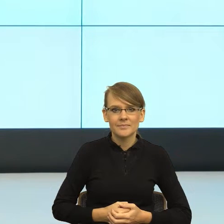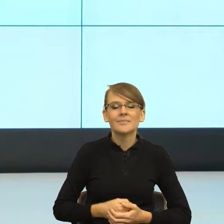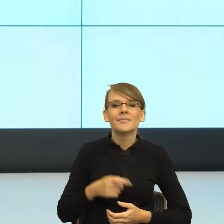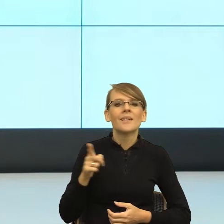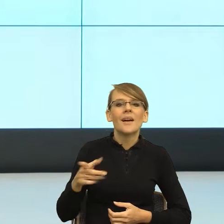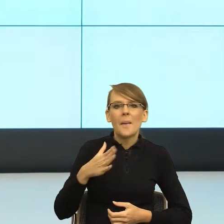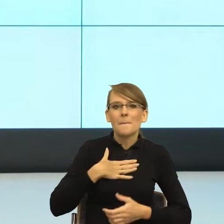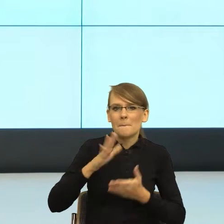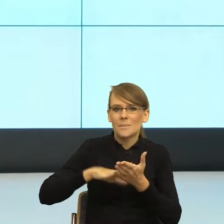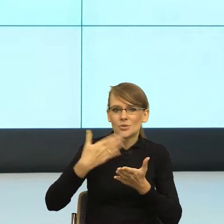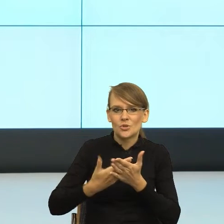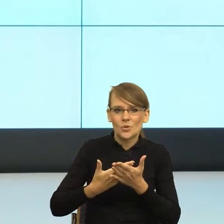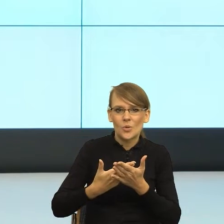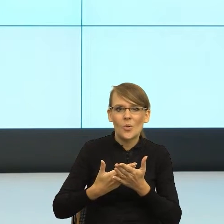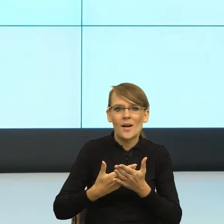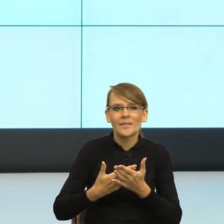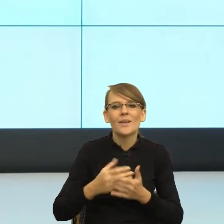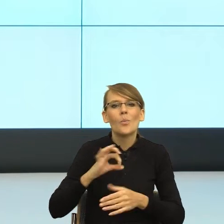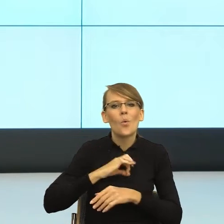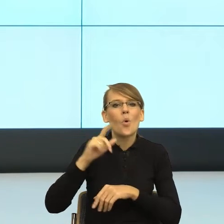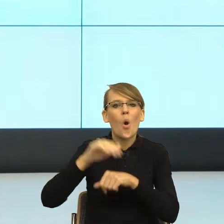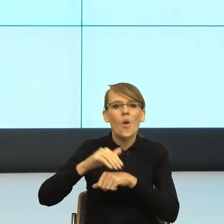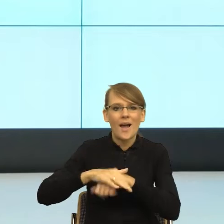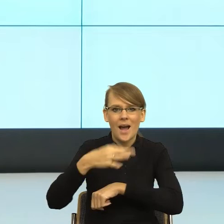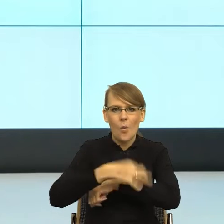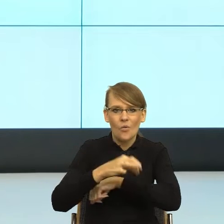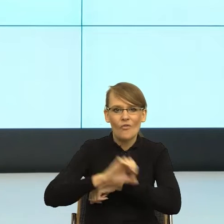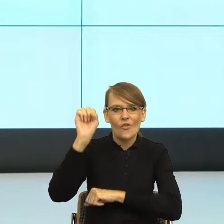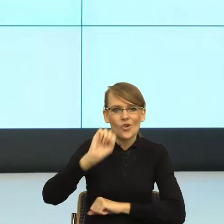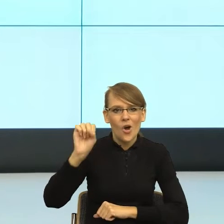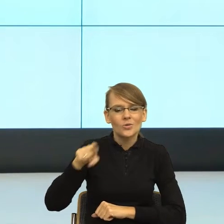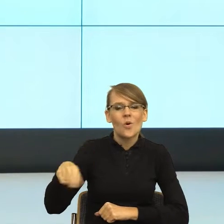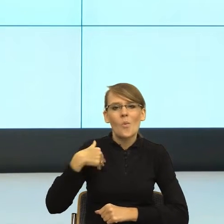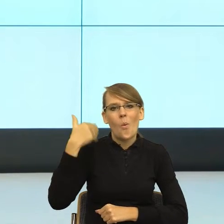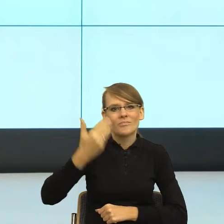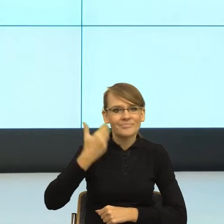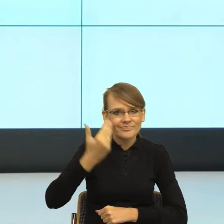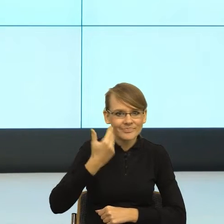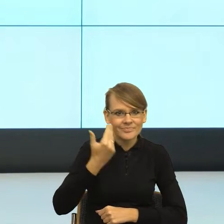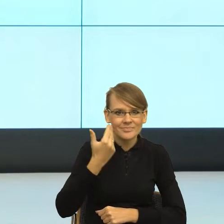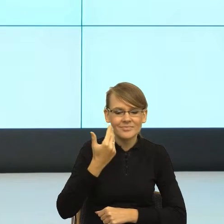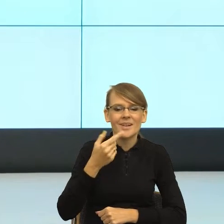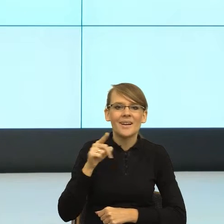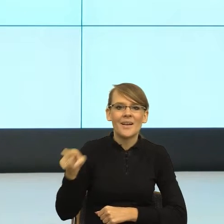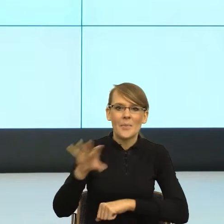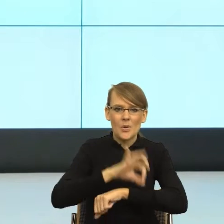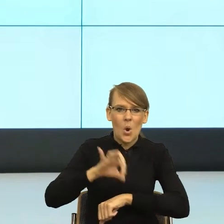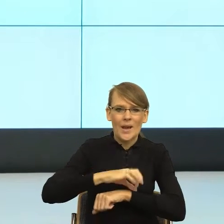wystąpienia mojego znakomitego kolegi z Uniwersytetu Wrocławskiego, który tutaj w ramach tego projektu kilka lat temu mówił, mówię o